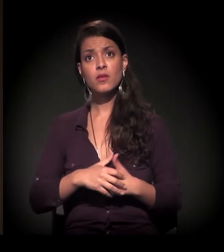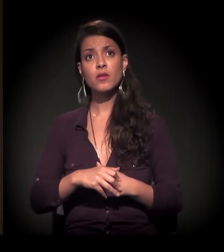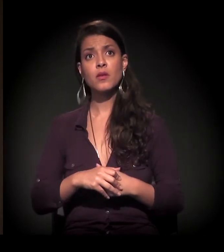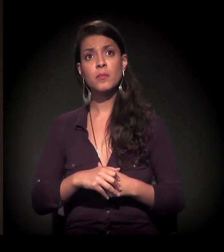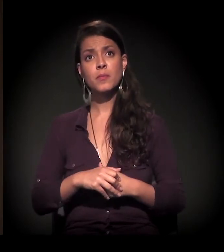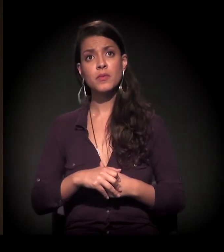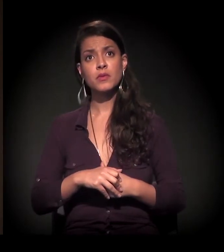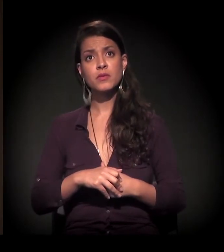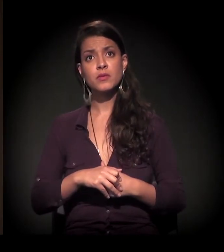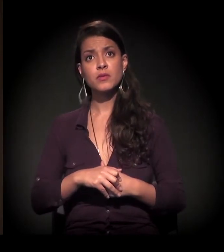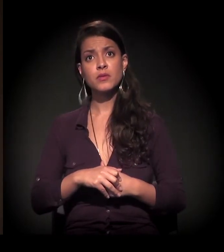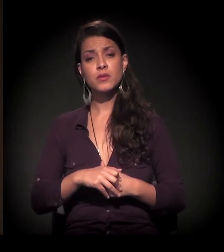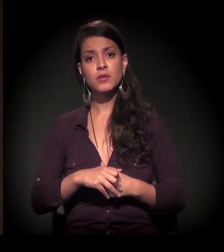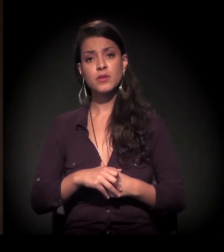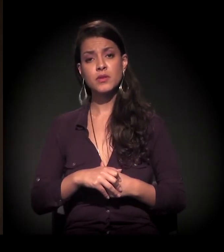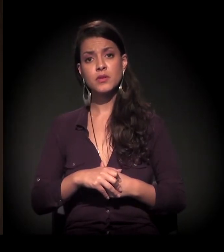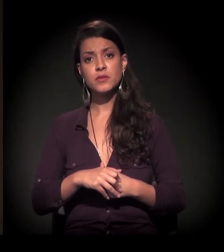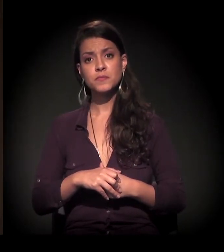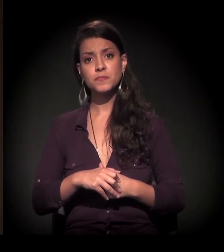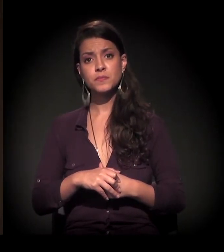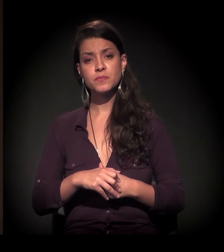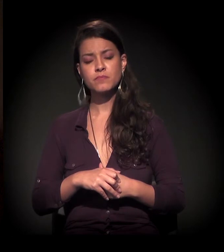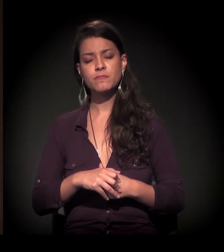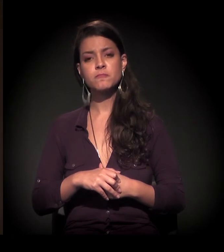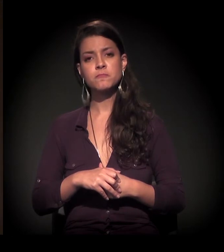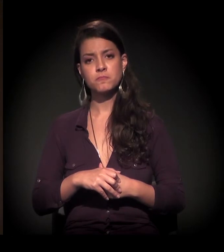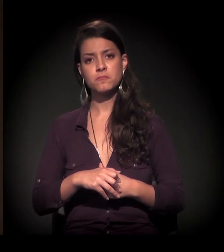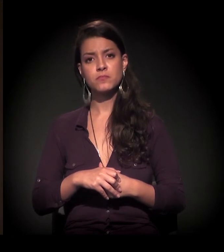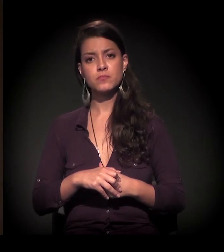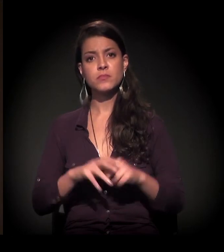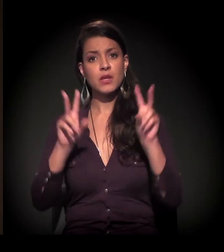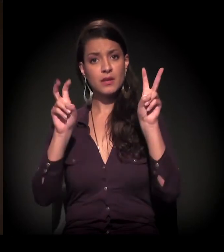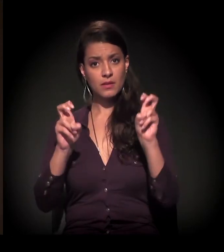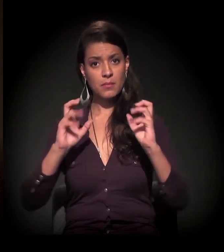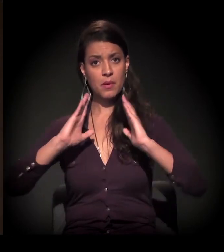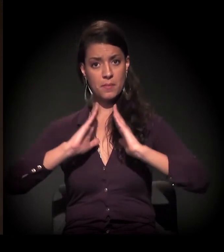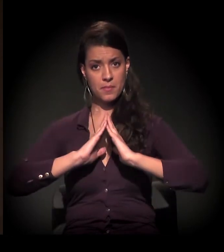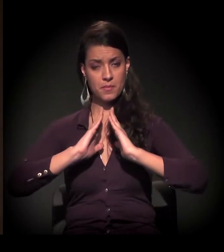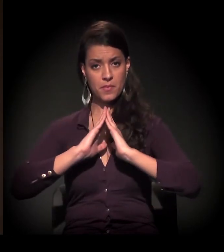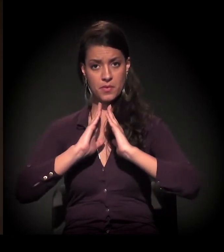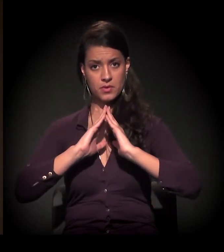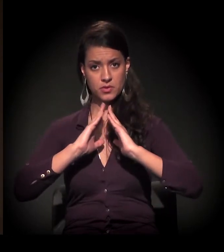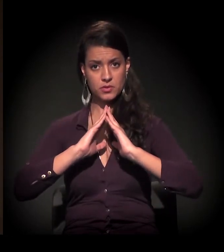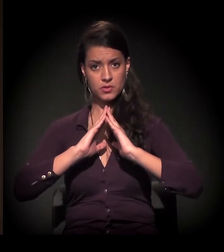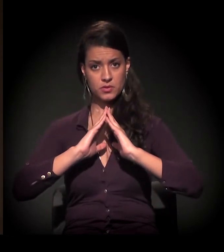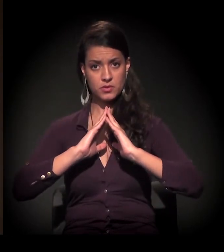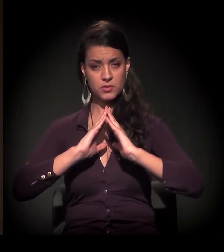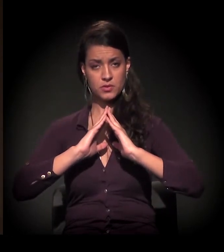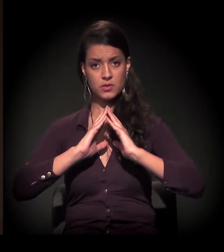Só para dizer que, em relação à situação da moradia